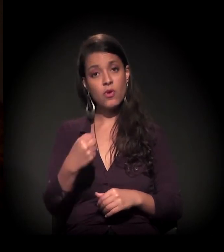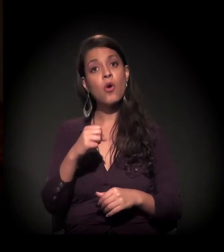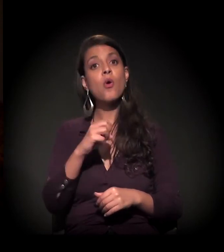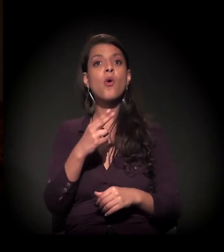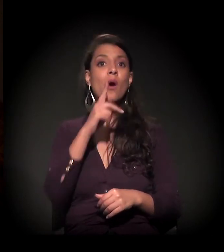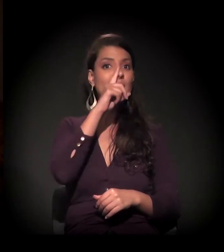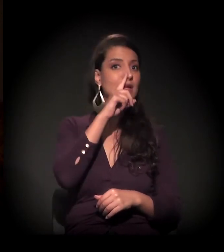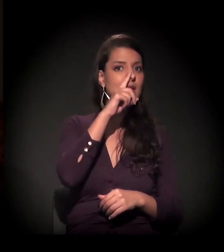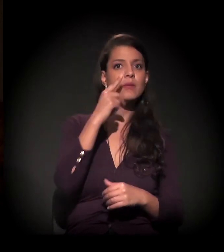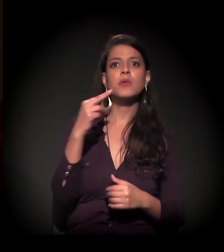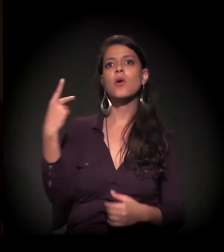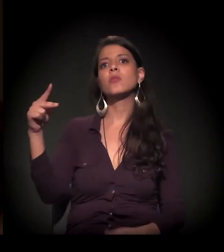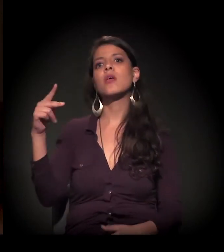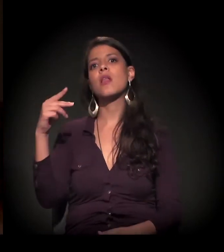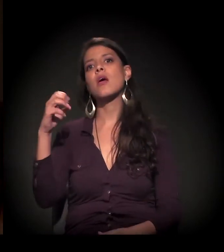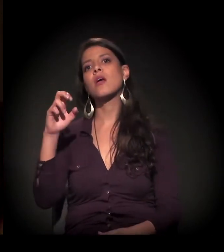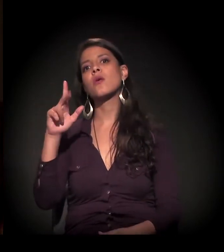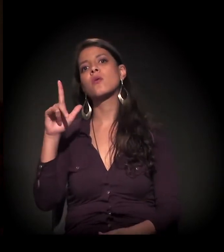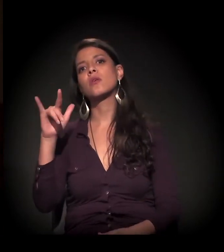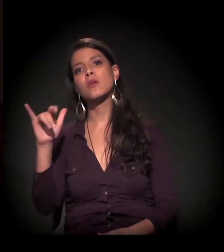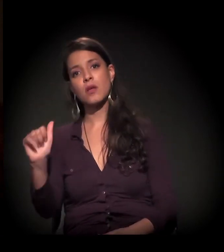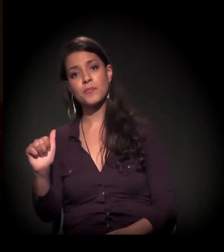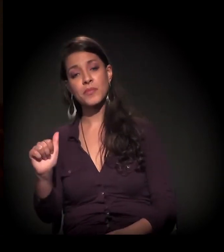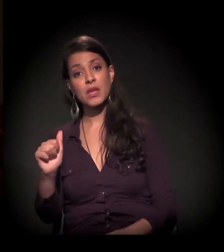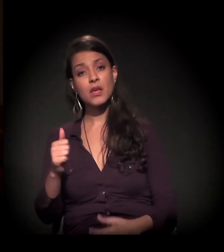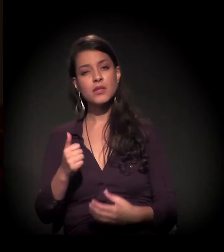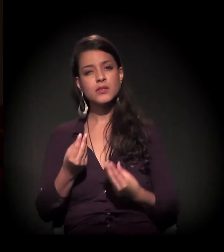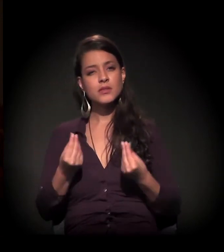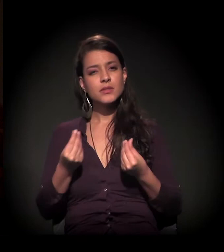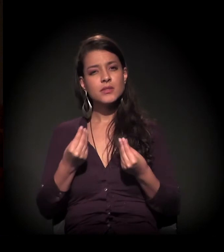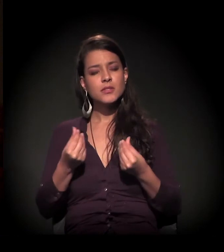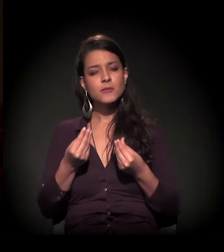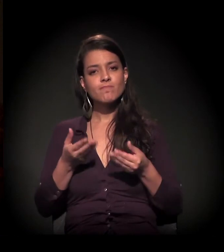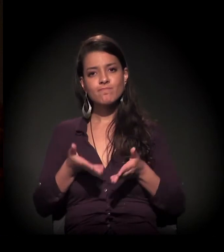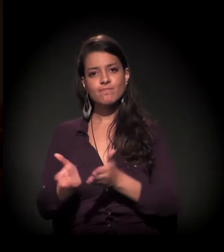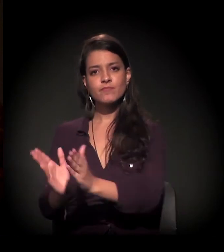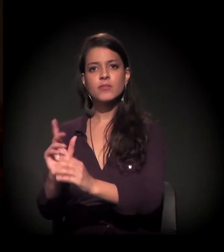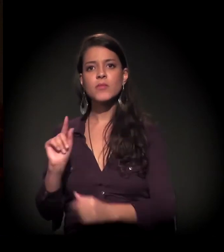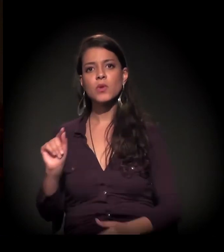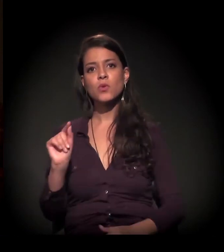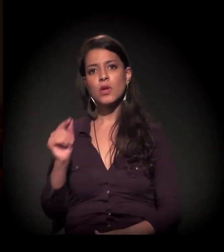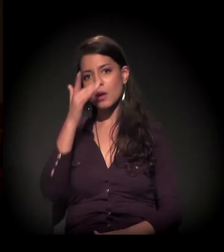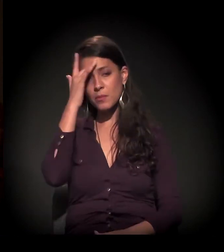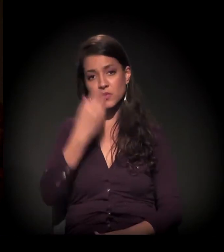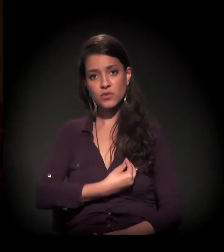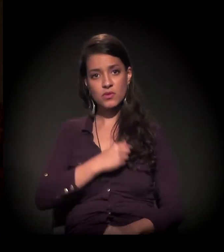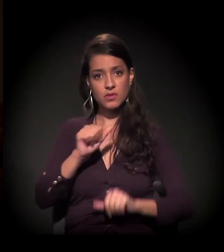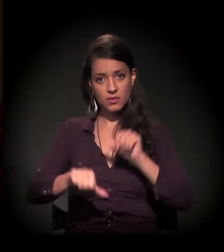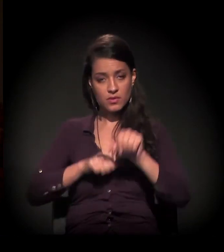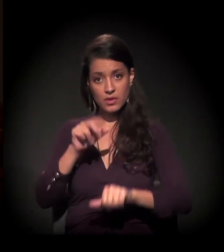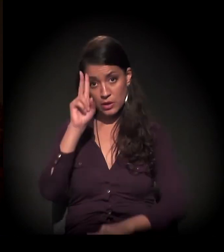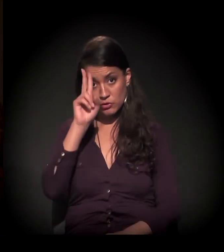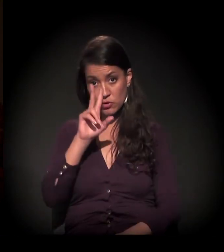A veia, a sensibilidade, foi por aí. É pela vida restaurada que passou por aqui. Essa história que é forte,